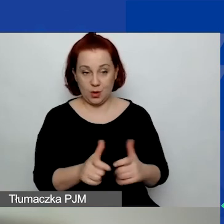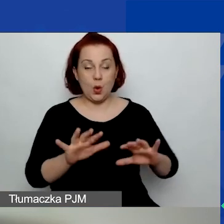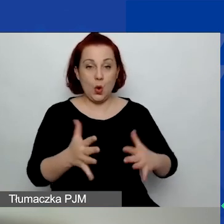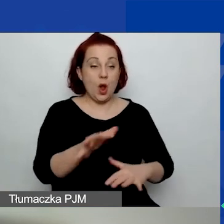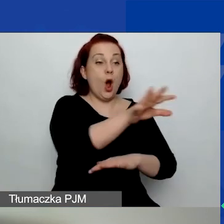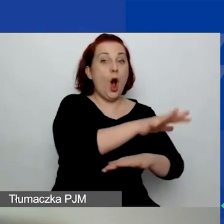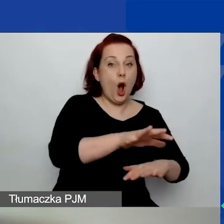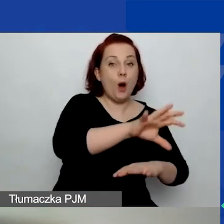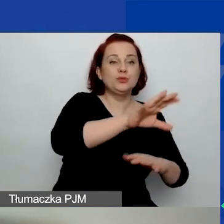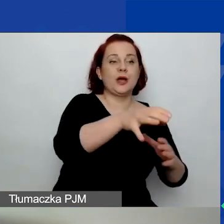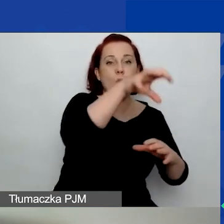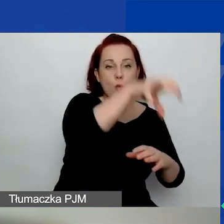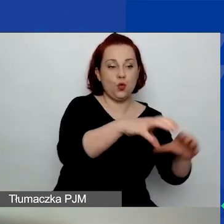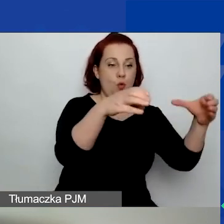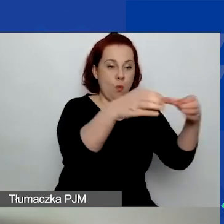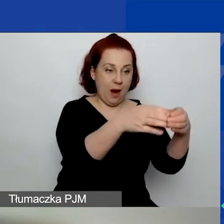ale temat o znaczeniu szczególnym nie musi być.